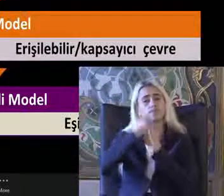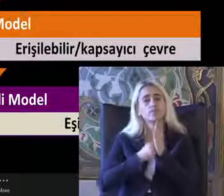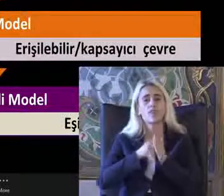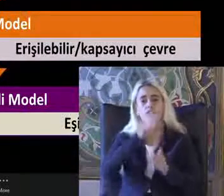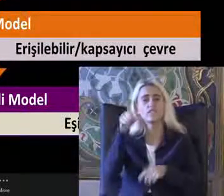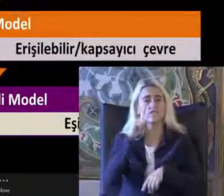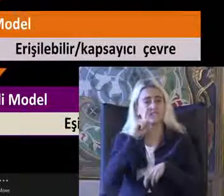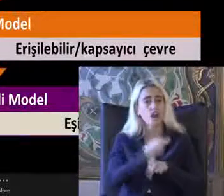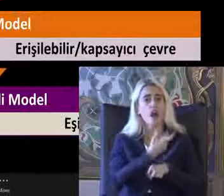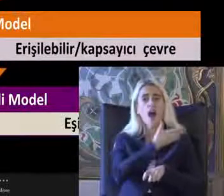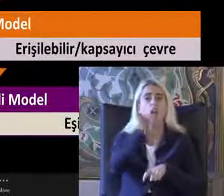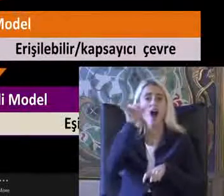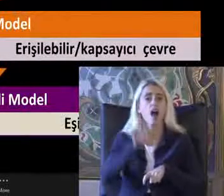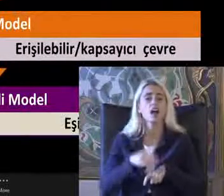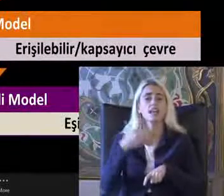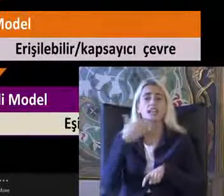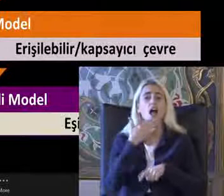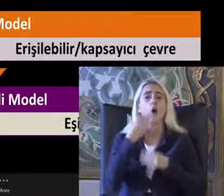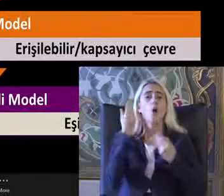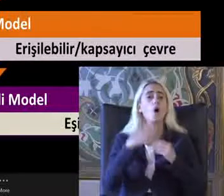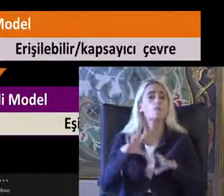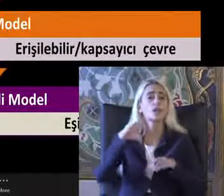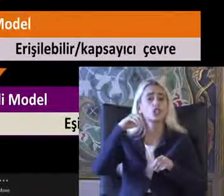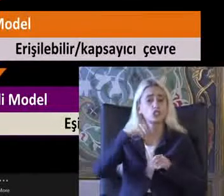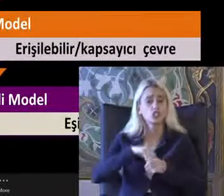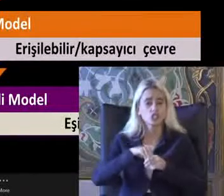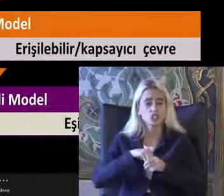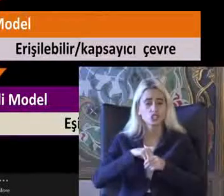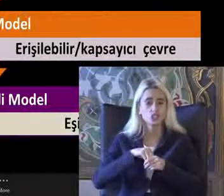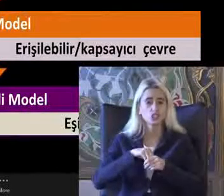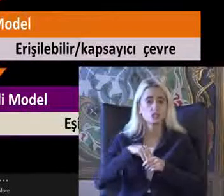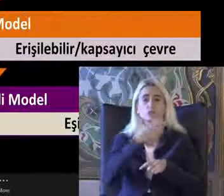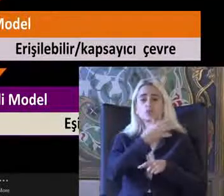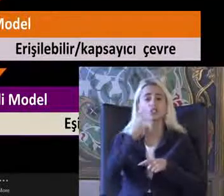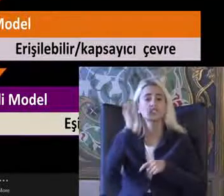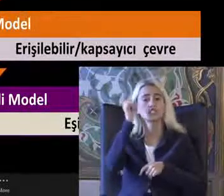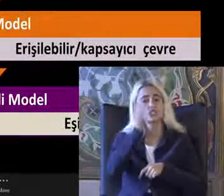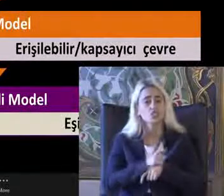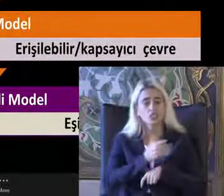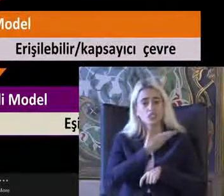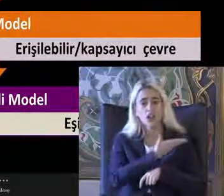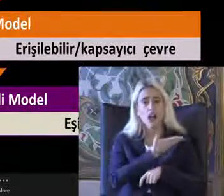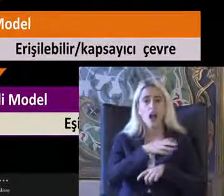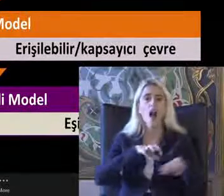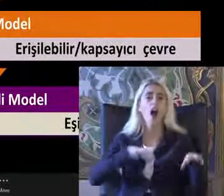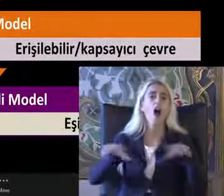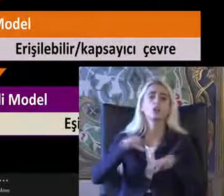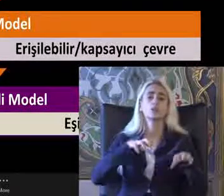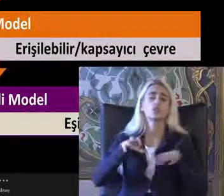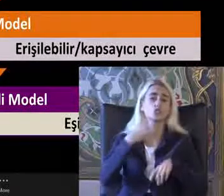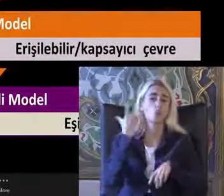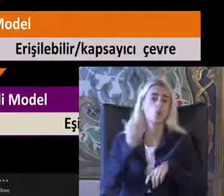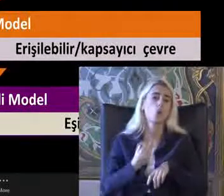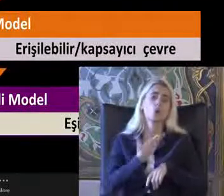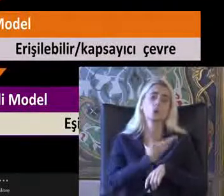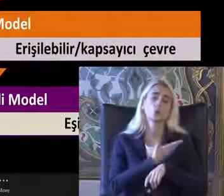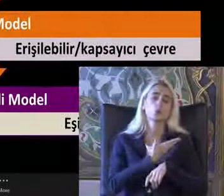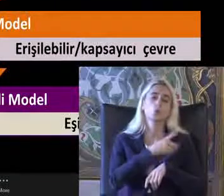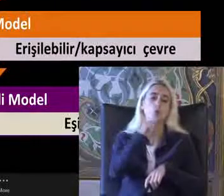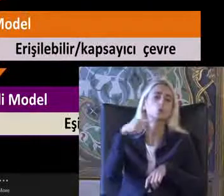Ve haklarından yararlanamadı içinde Bu kişinin Ayrımcılığa maruz kaldığını Düşünebilirsin